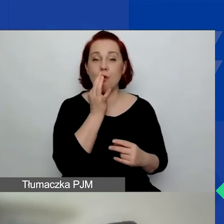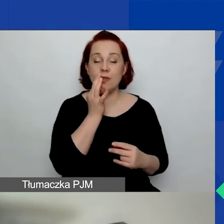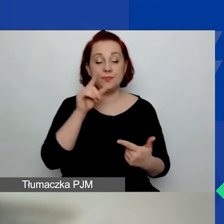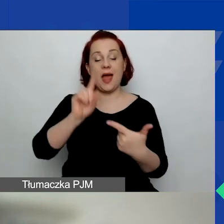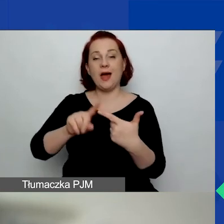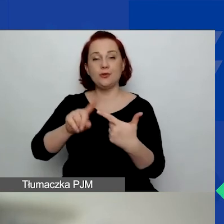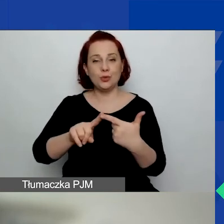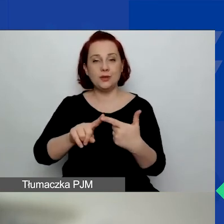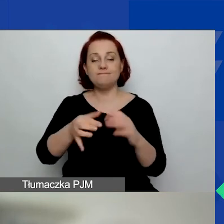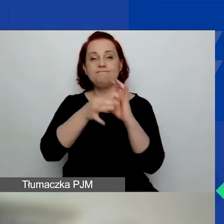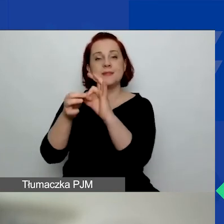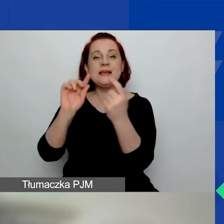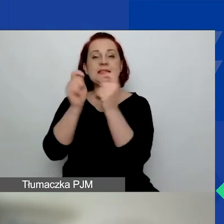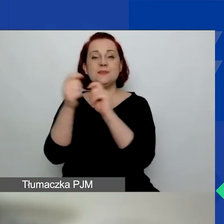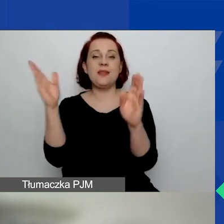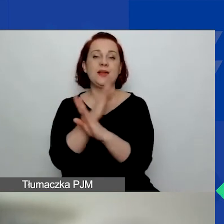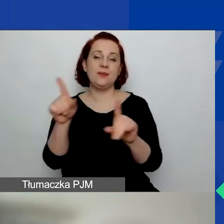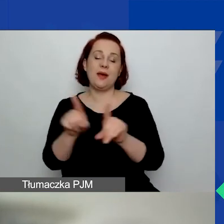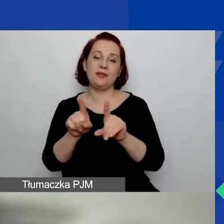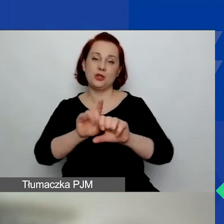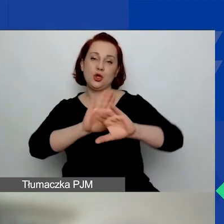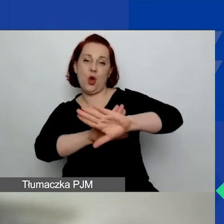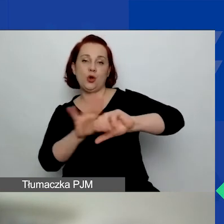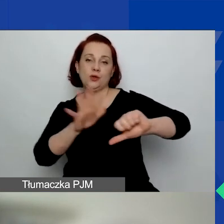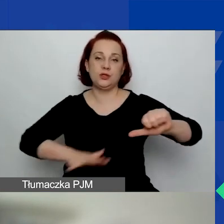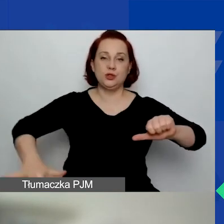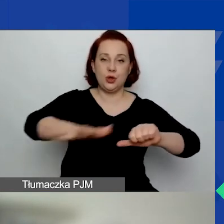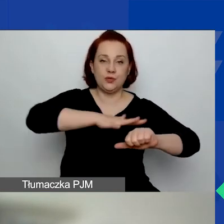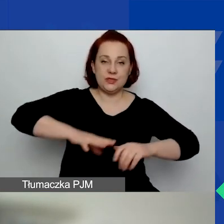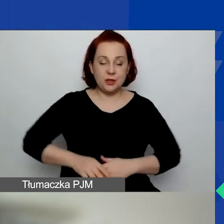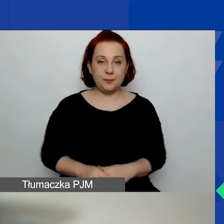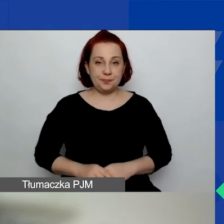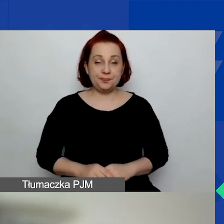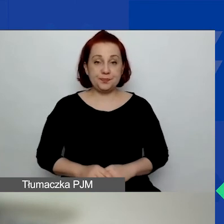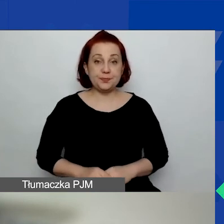i ochrony środowiska. Jeszcze tutaj przedstawienie graficzne